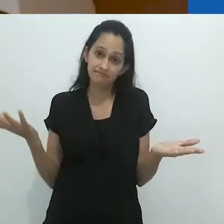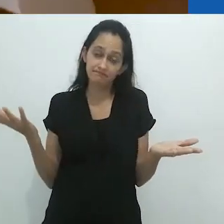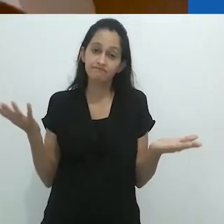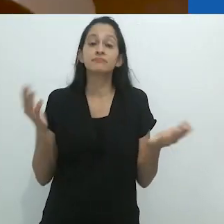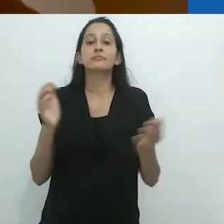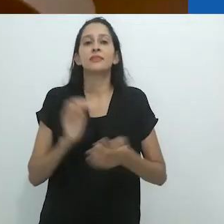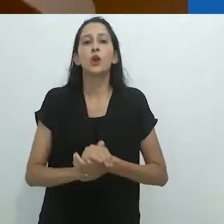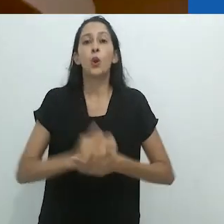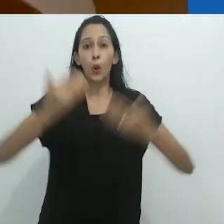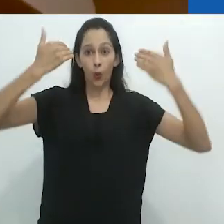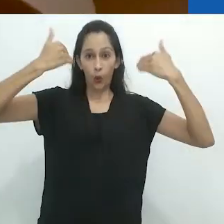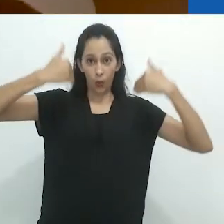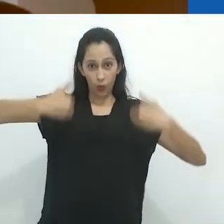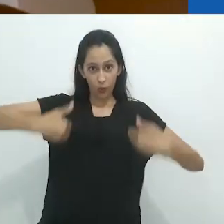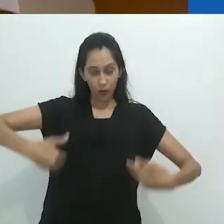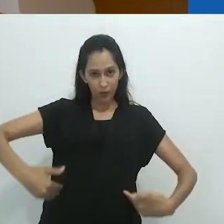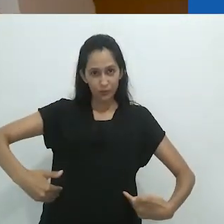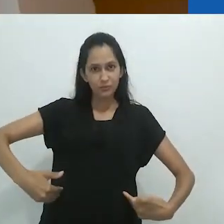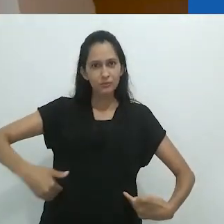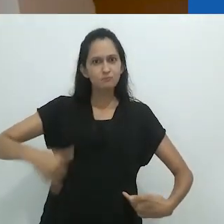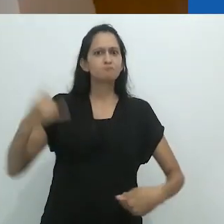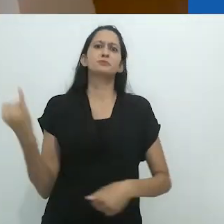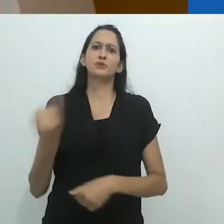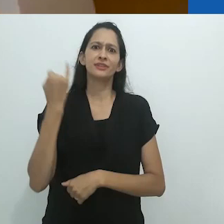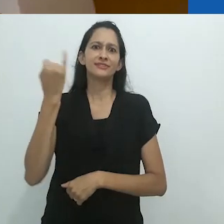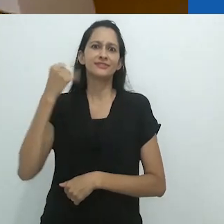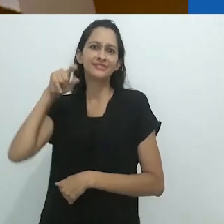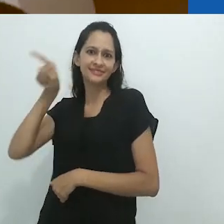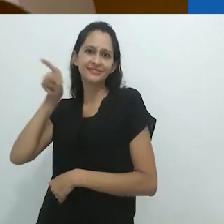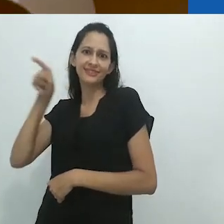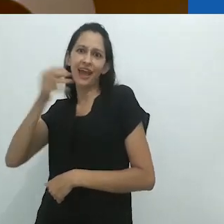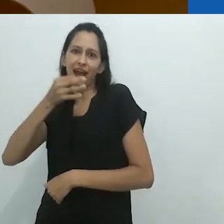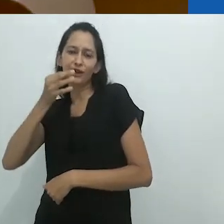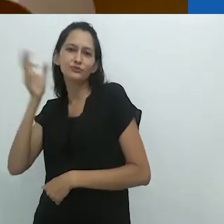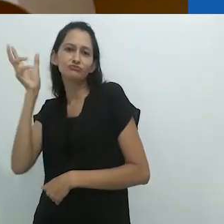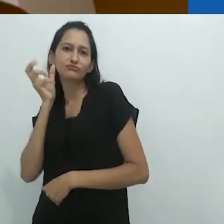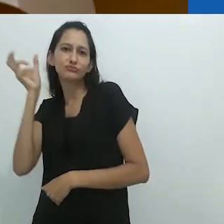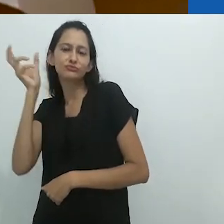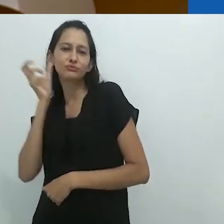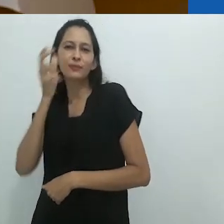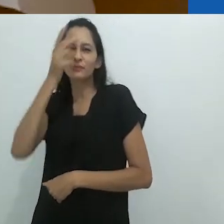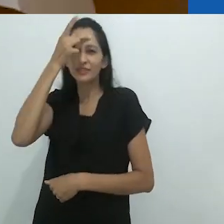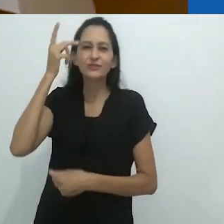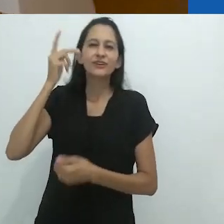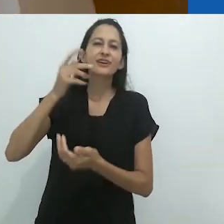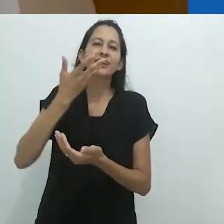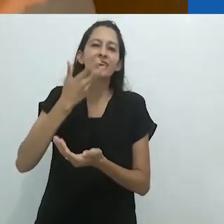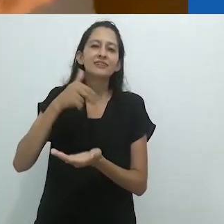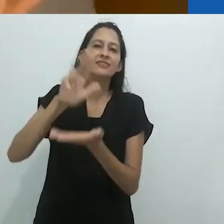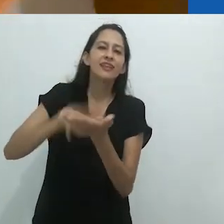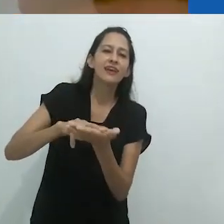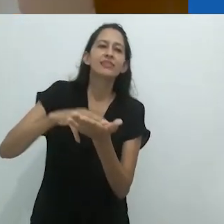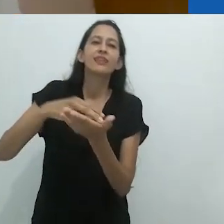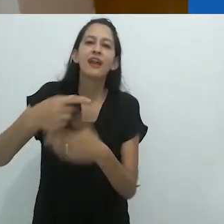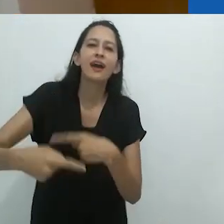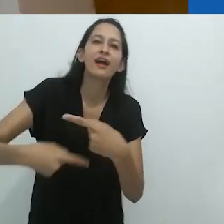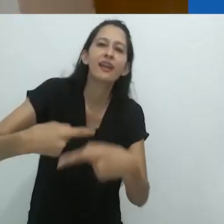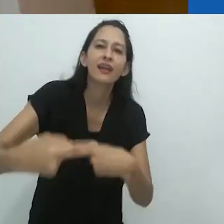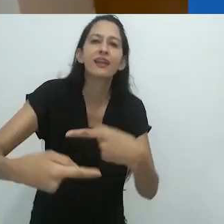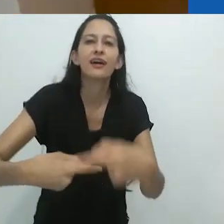E aqui o corpo parece muito importante, na medida em que a criança rola no chão